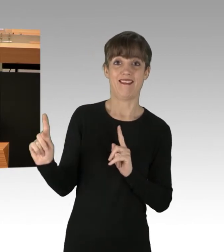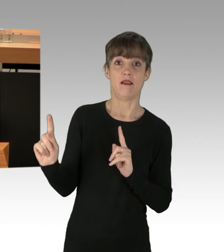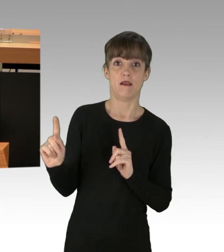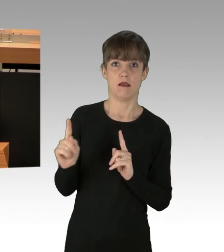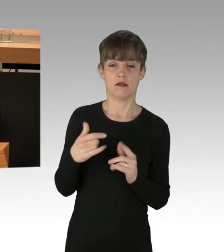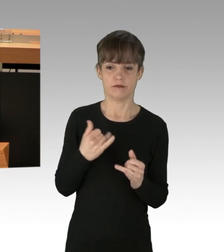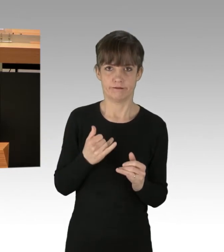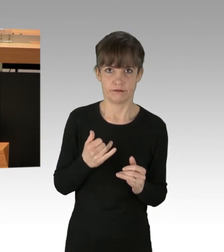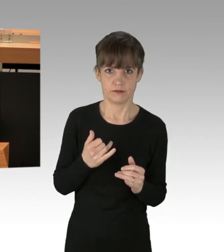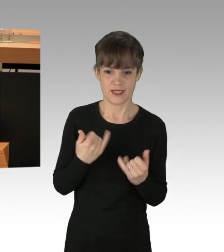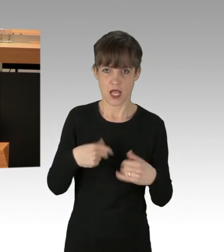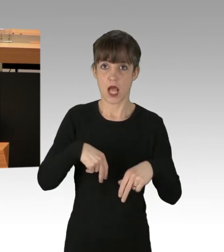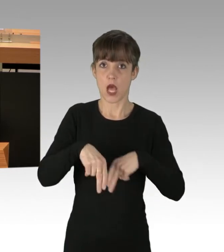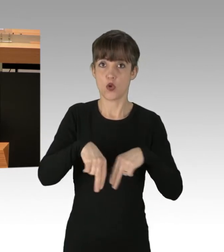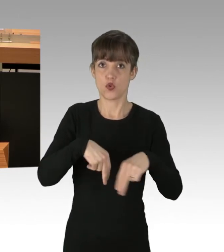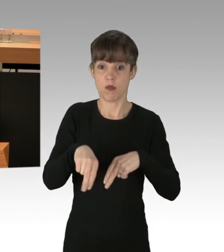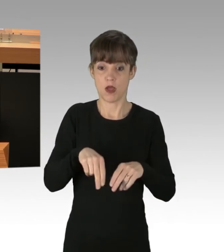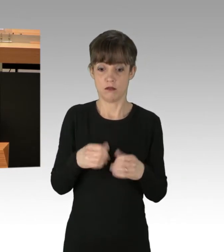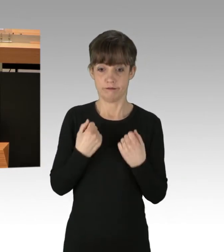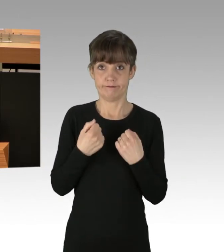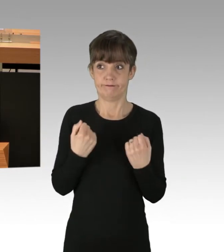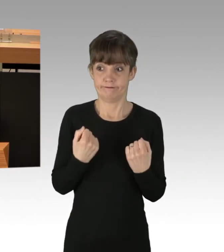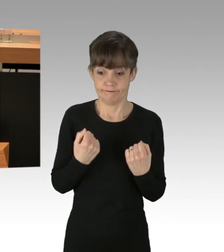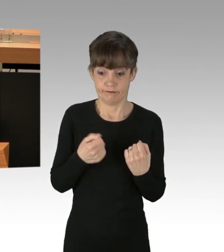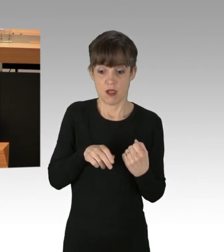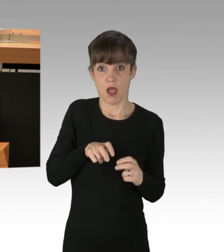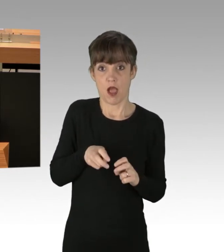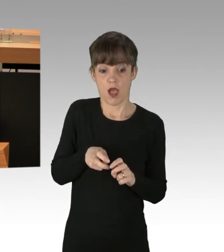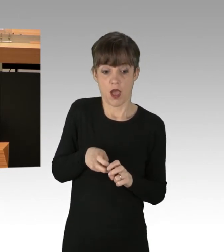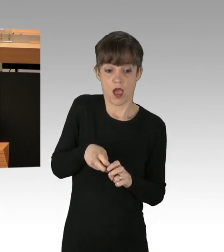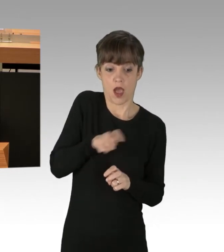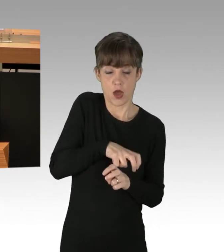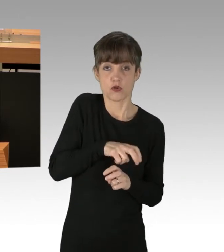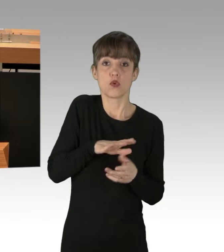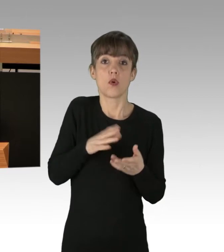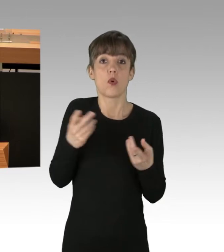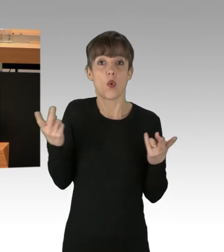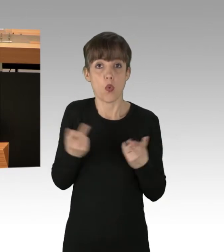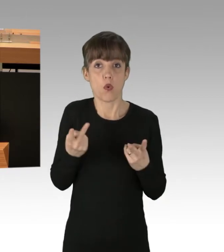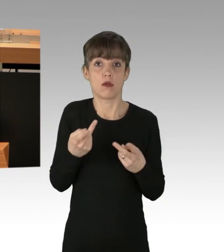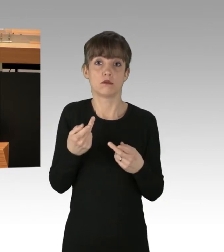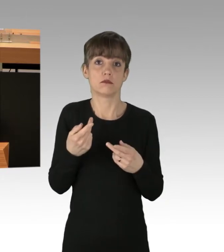mitten auf der Autobahn auszusteigen oder sich im Auto zu entleeren.